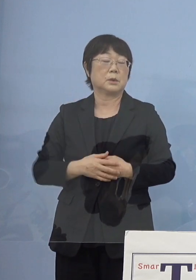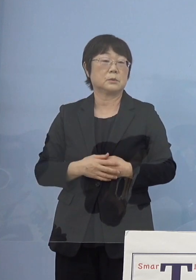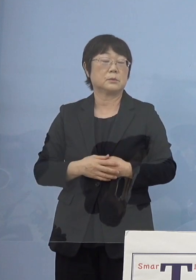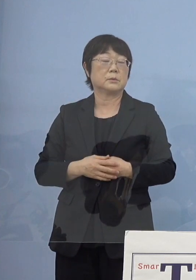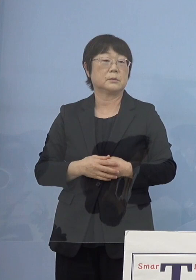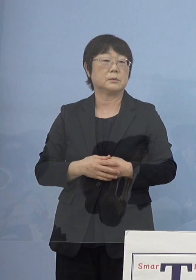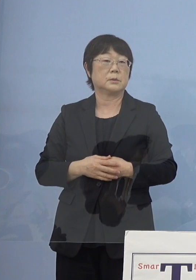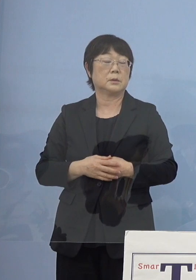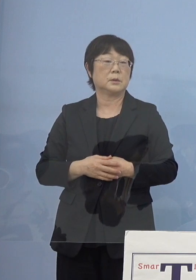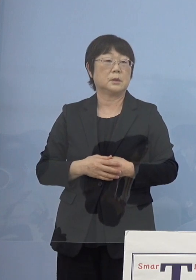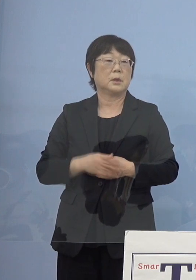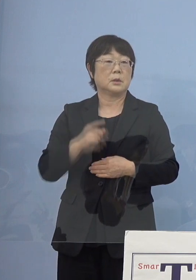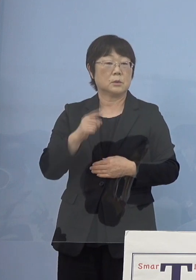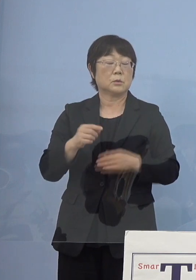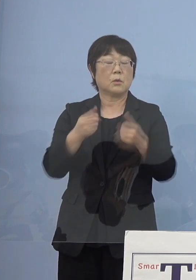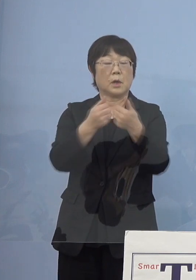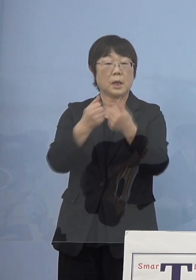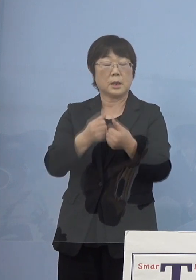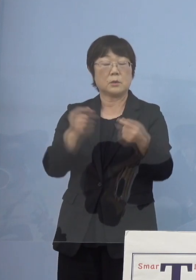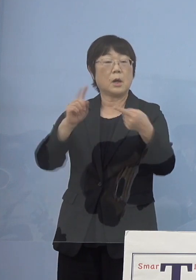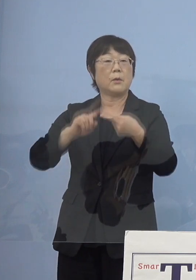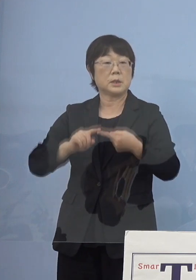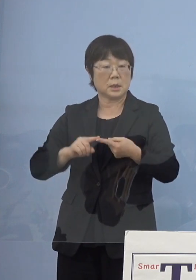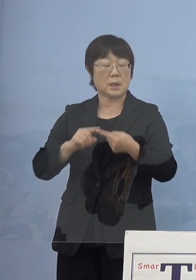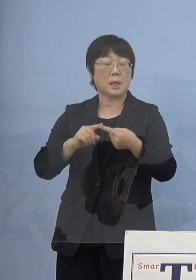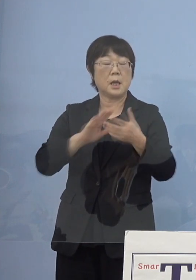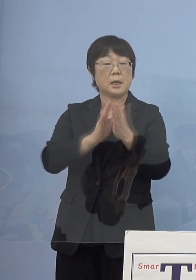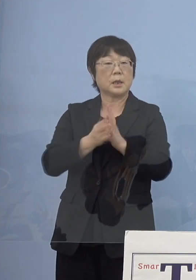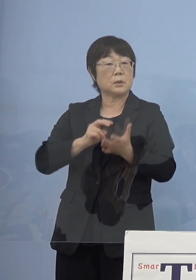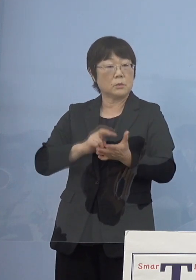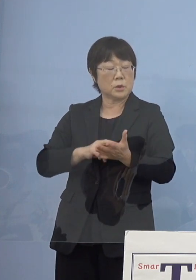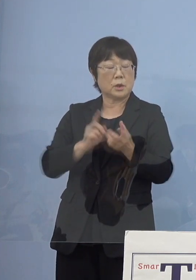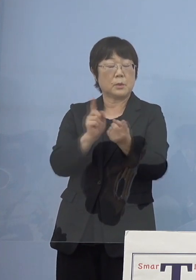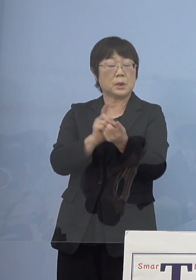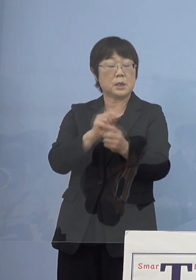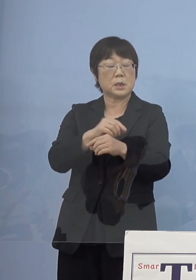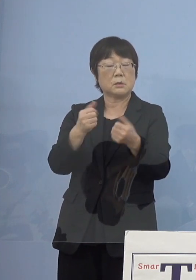こうしたものと合わせて 県としても対策会議を開いて